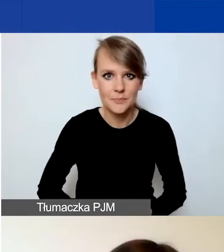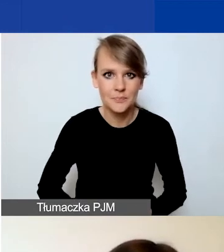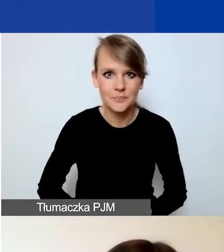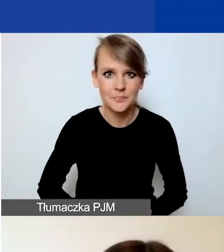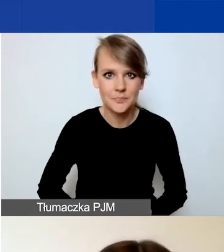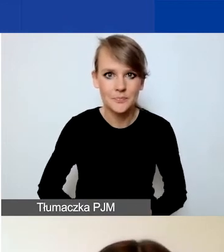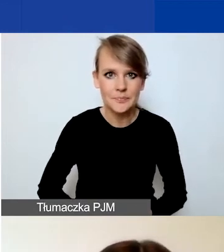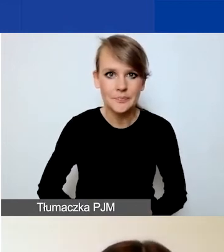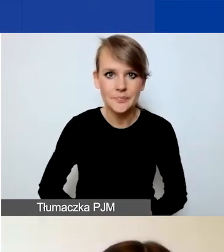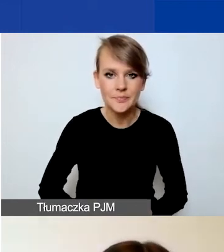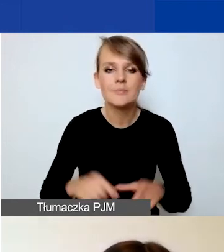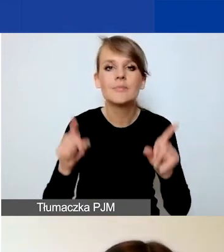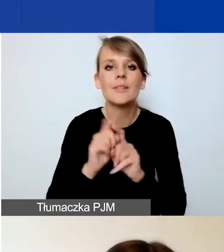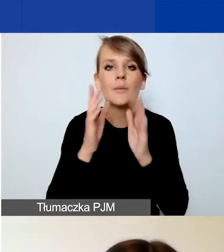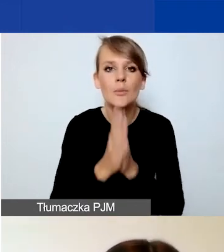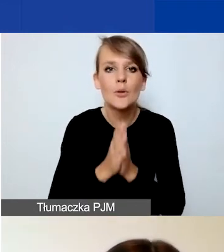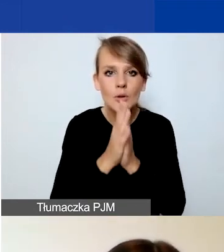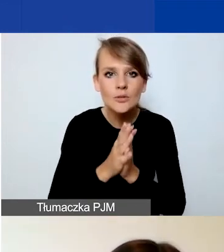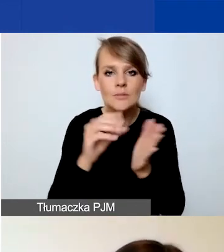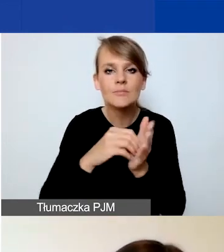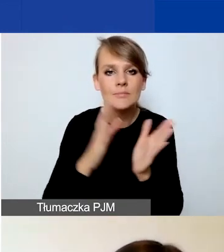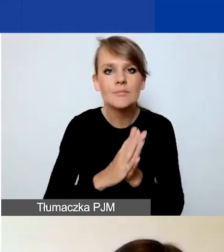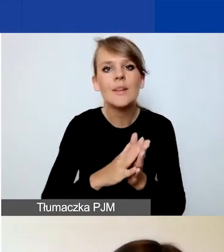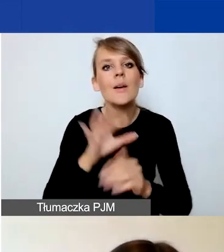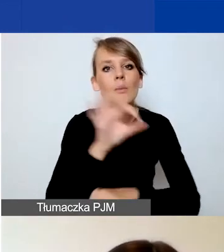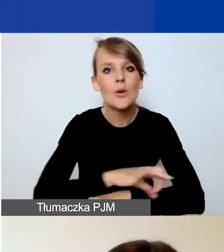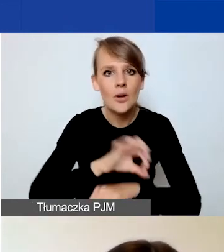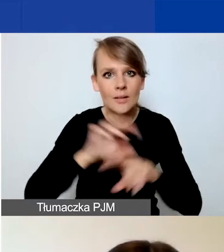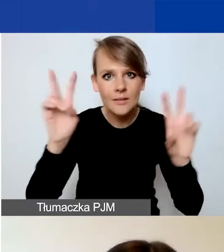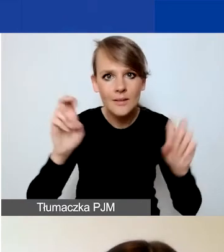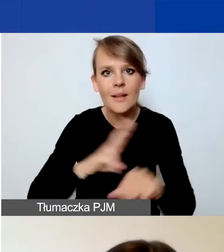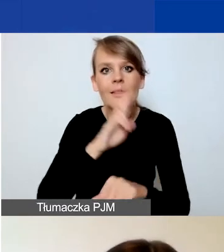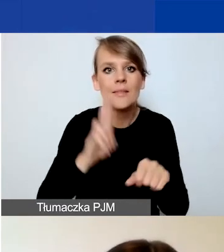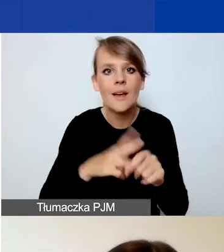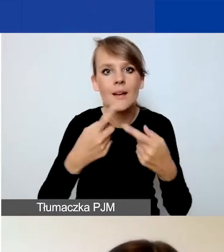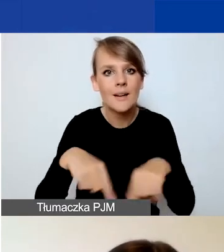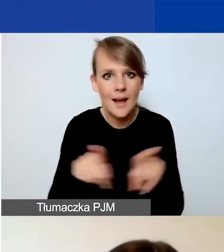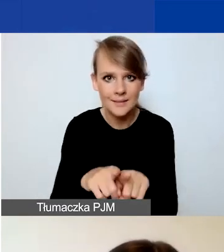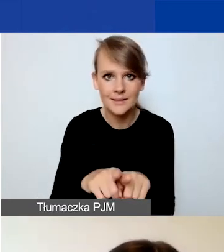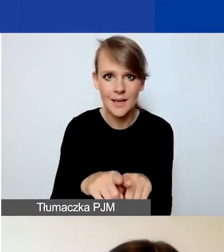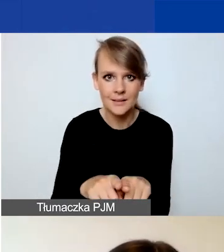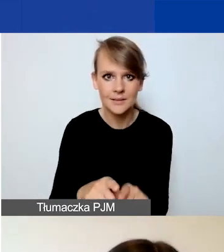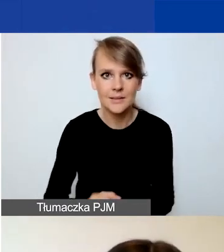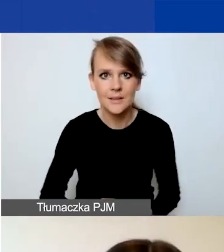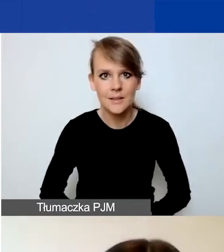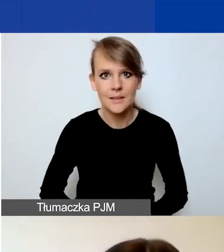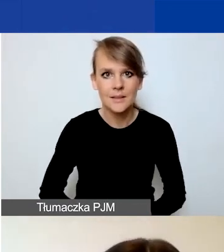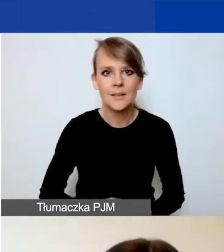Prosimy również o podanie tytułu projektu, dat realizacji. To nie muszą być dokładne daty.